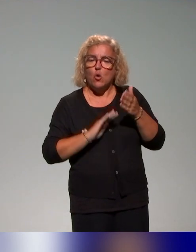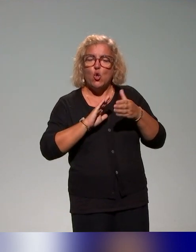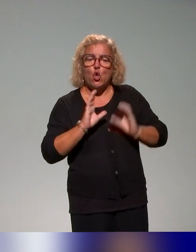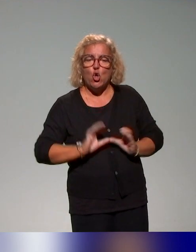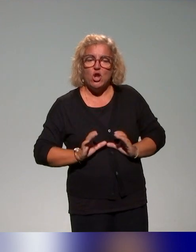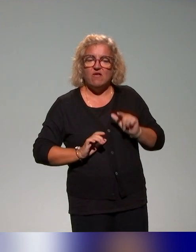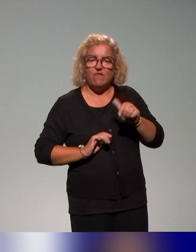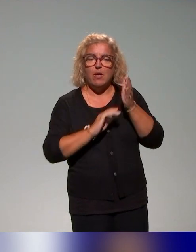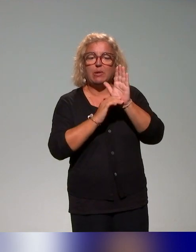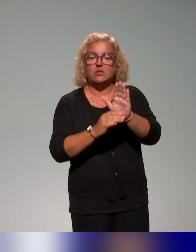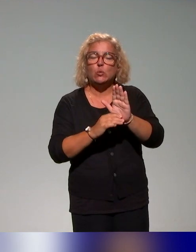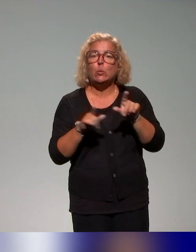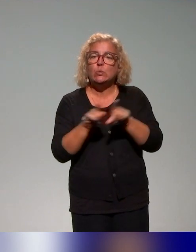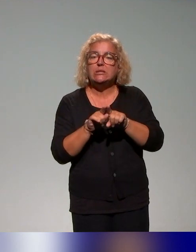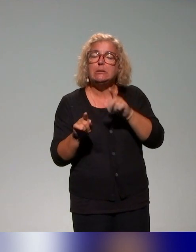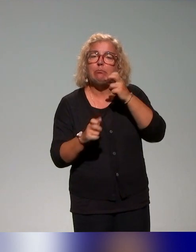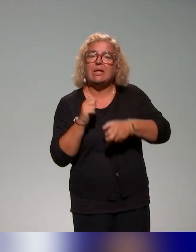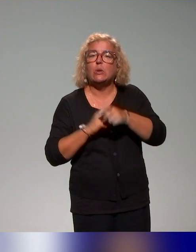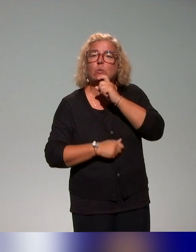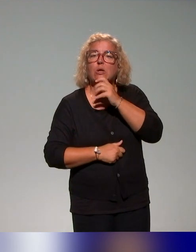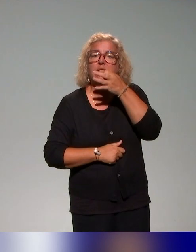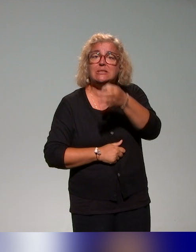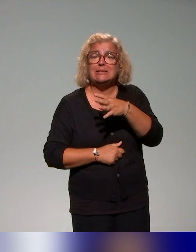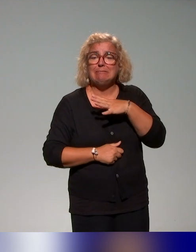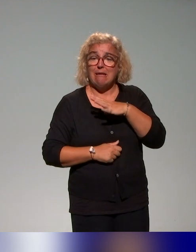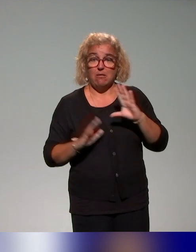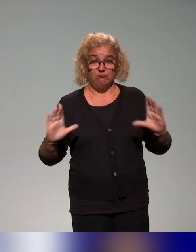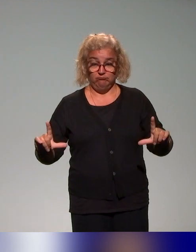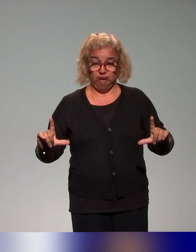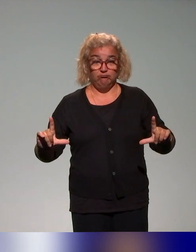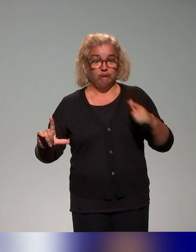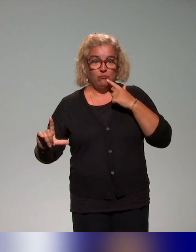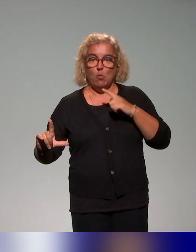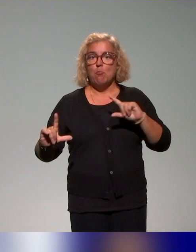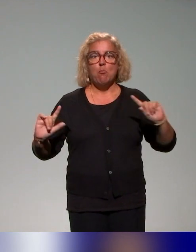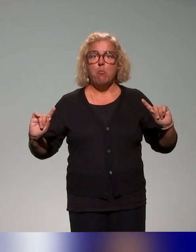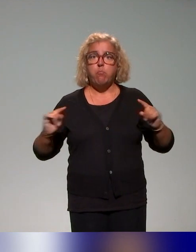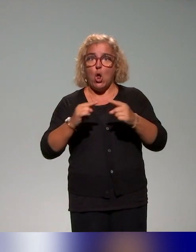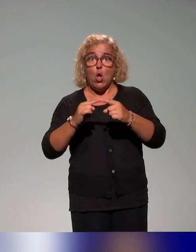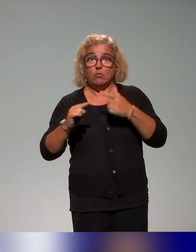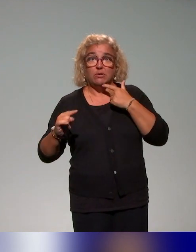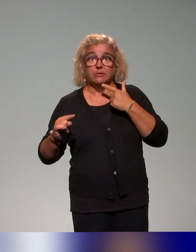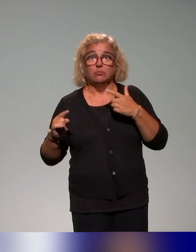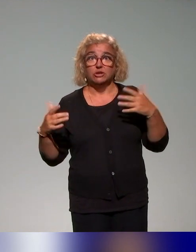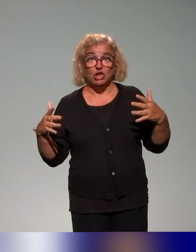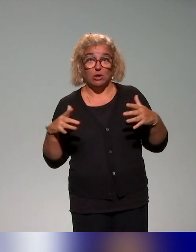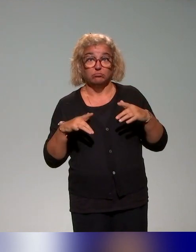et ce que Pierre aussi disait tout à l'heure, une cartographie de l'existant. Parce que beaucoup de choses se font, en tout cas des démarches,